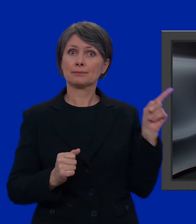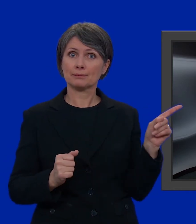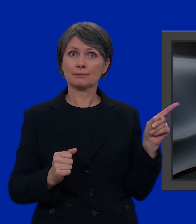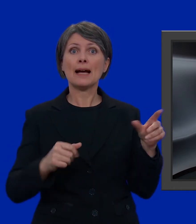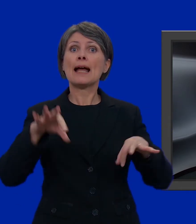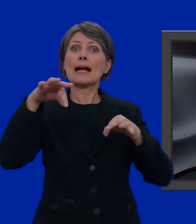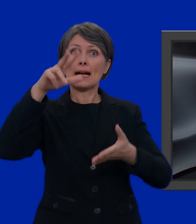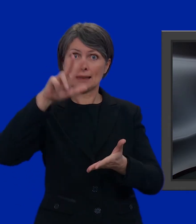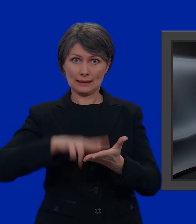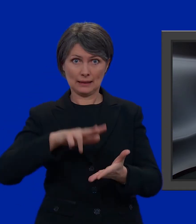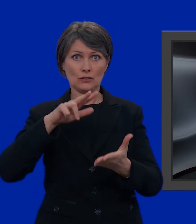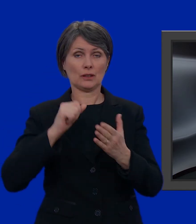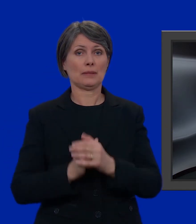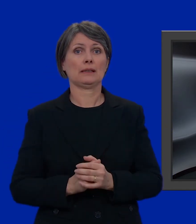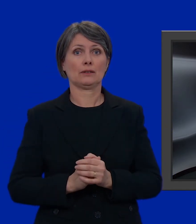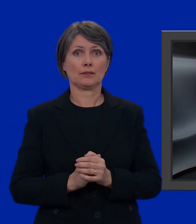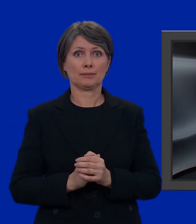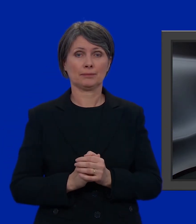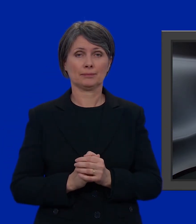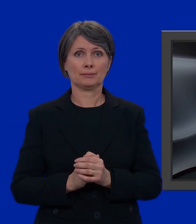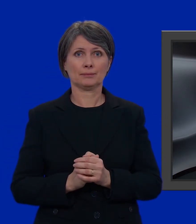la carta di legittimazione,